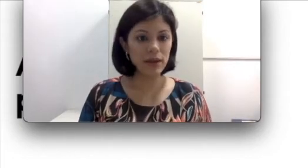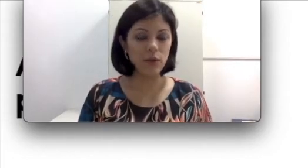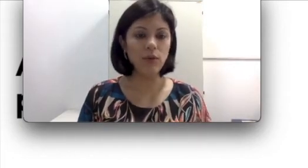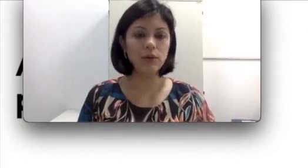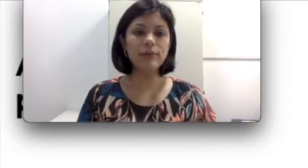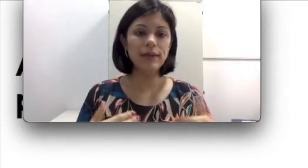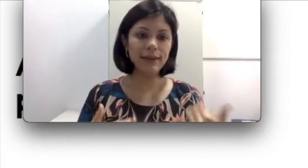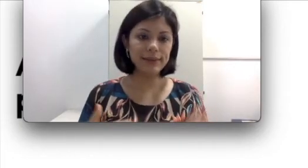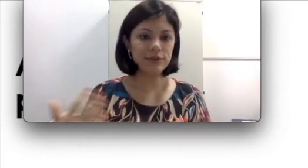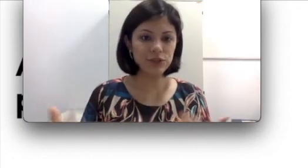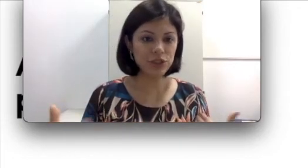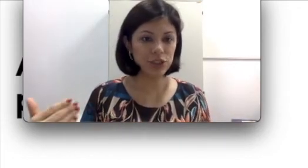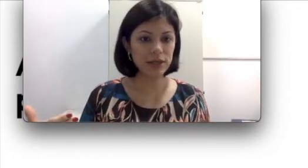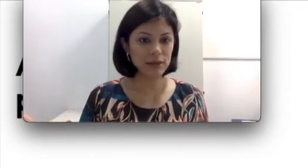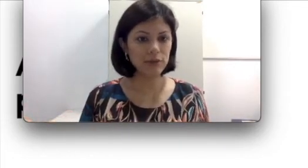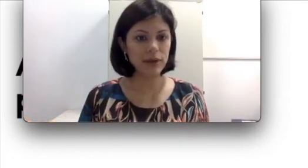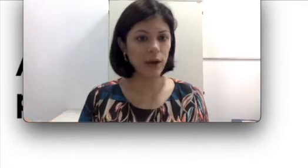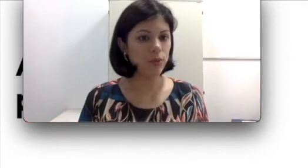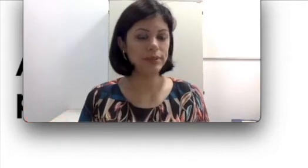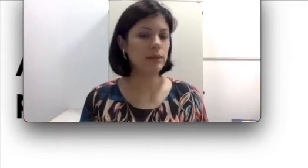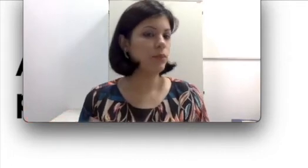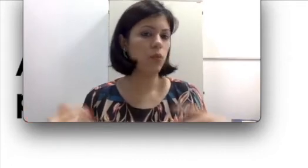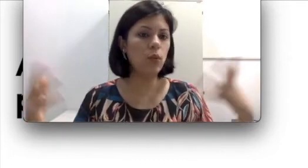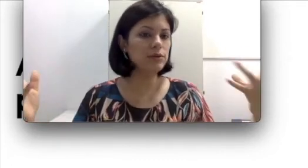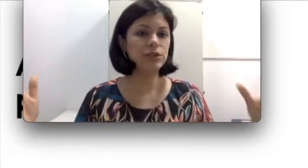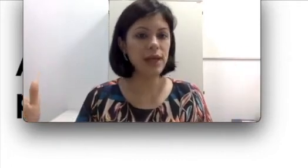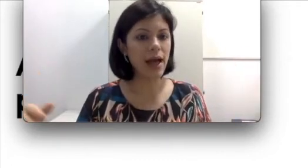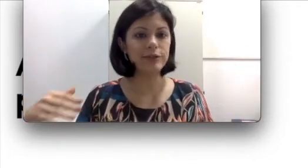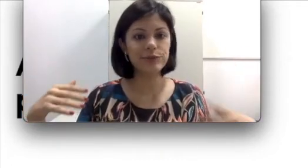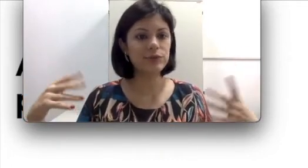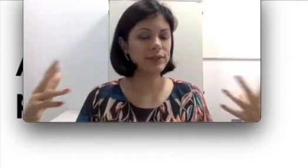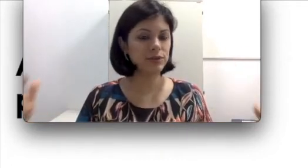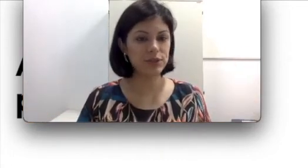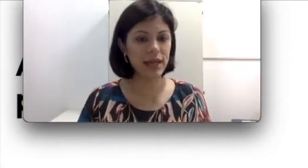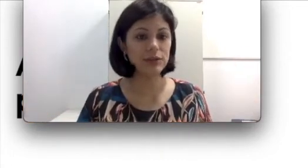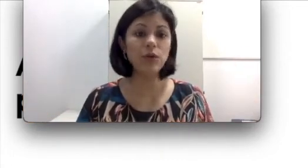ou quanto ele ainda não tinha adquirido a língua oral, com 1 ano de idade ou com dois